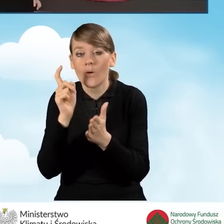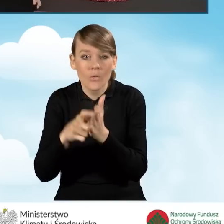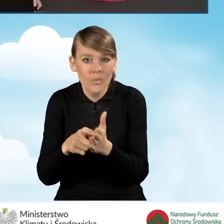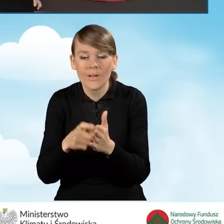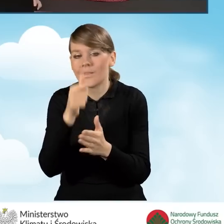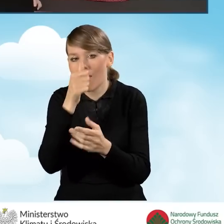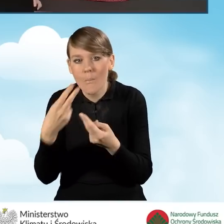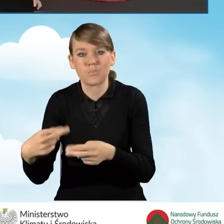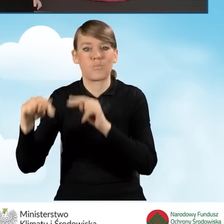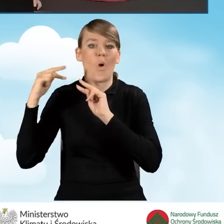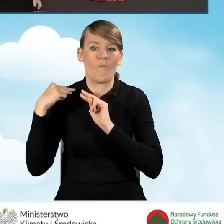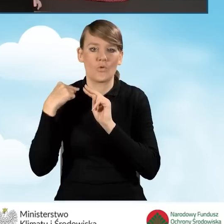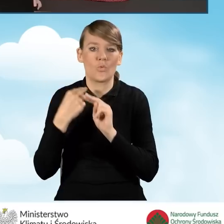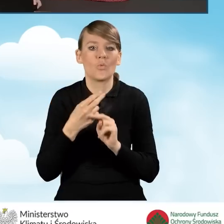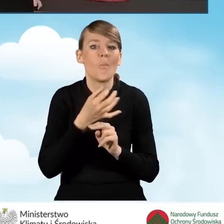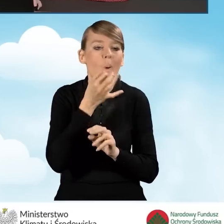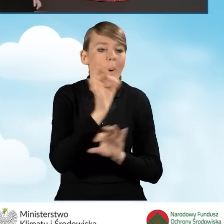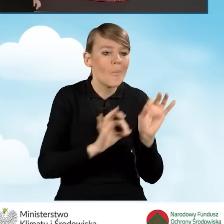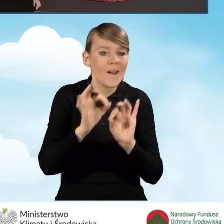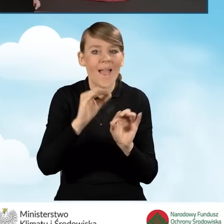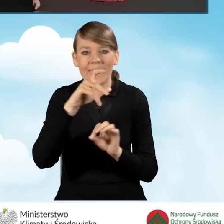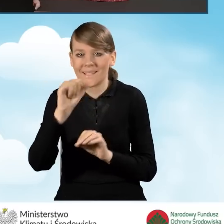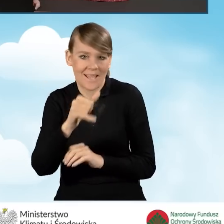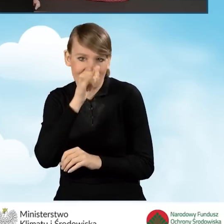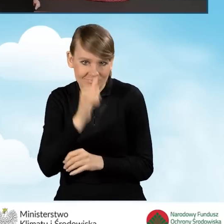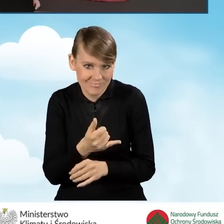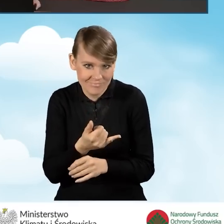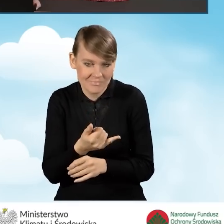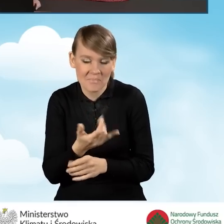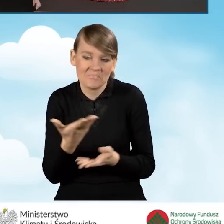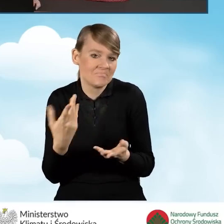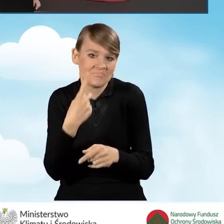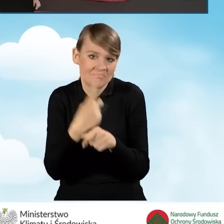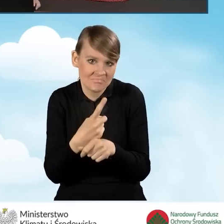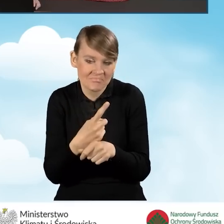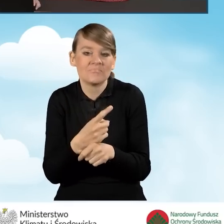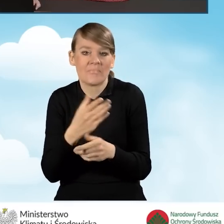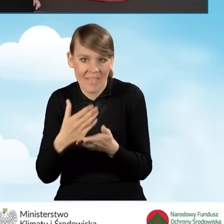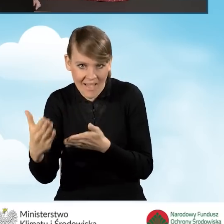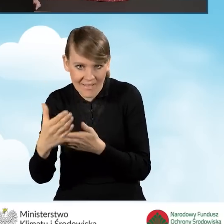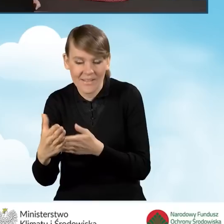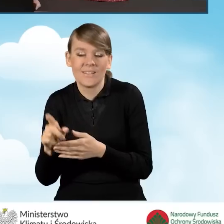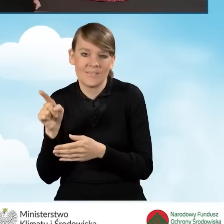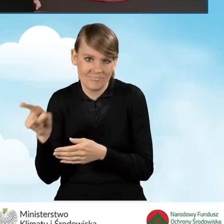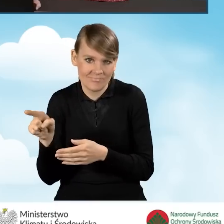Utracimy możliwość edycji wniosku. Możemy nie kontynuować, a możemy kontynuować. My w tej chwili będziemy kontynuować.